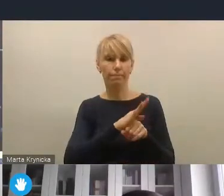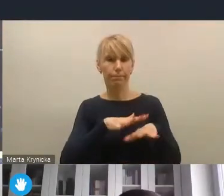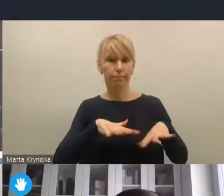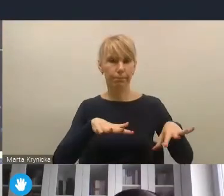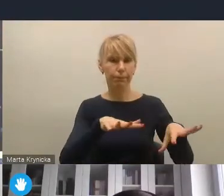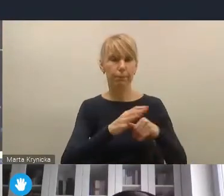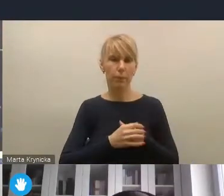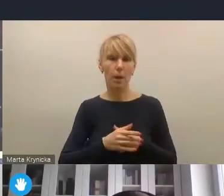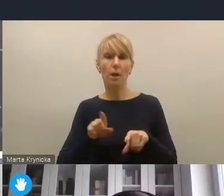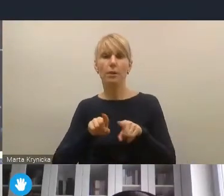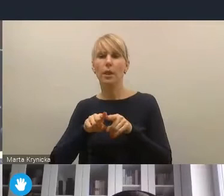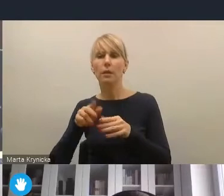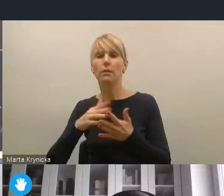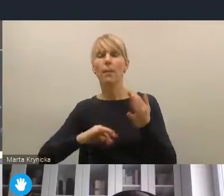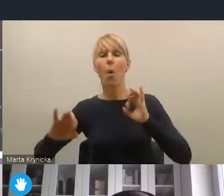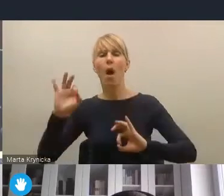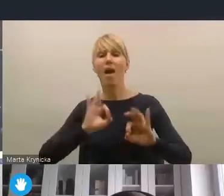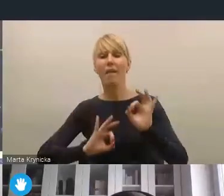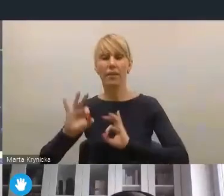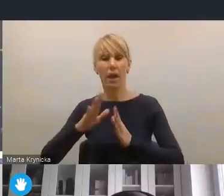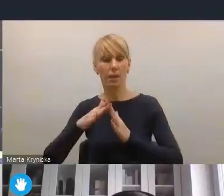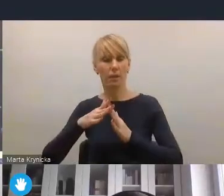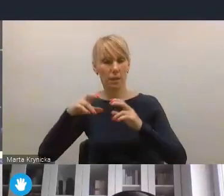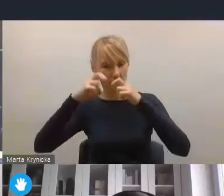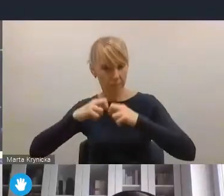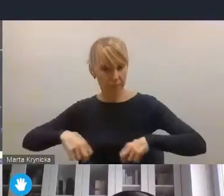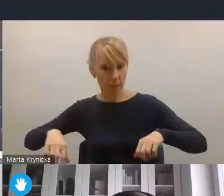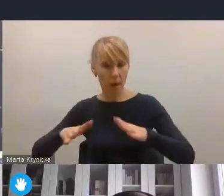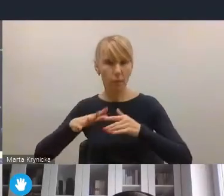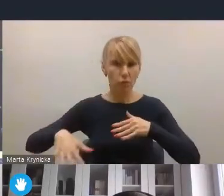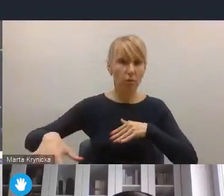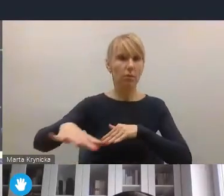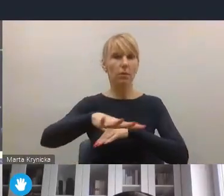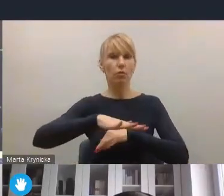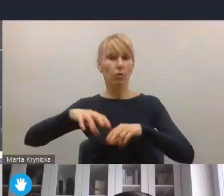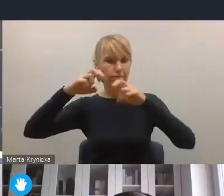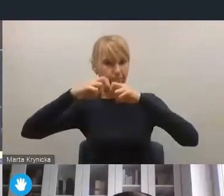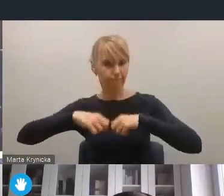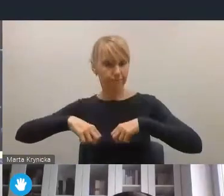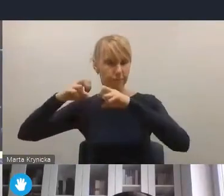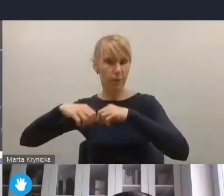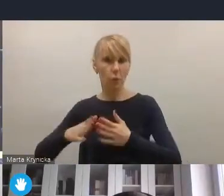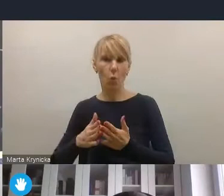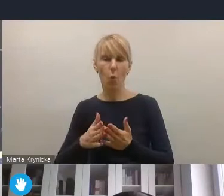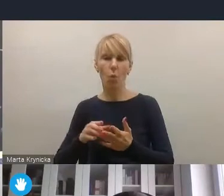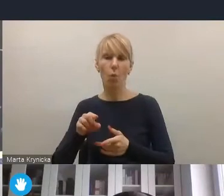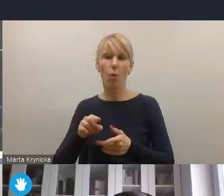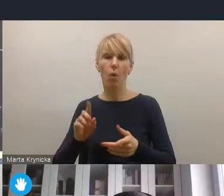chociażby w tym kontekście, o którym mówił pan dyrektor, nadania i poprzez umieszczenie polityki przestrzennej